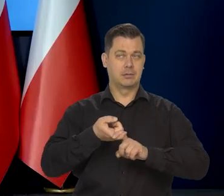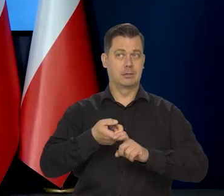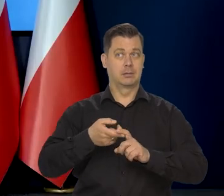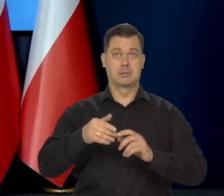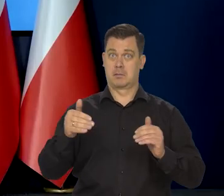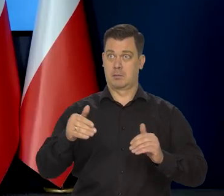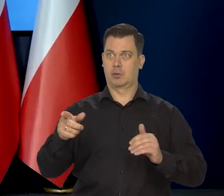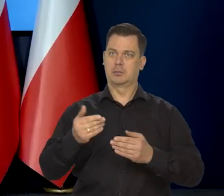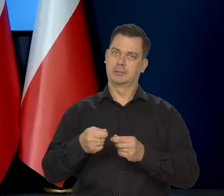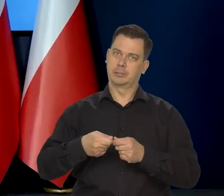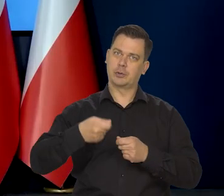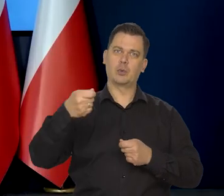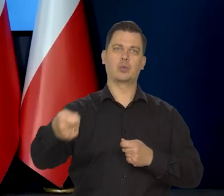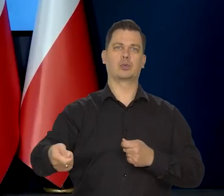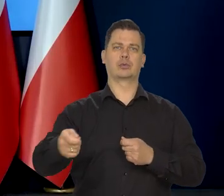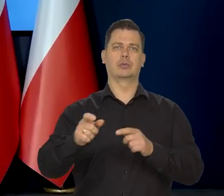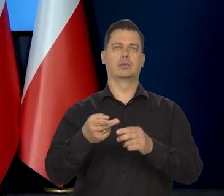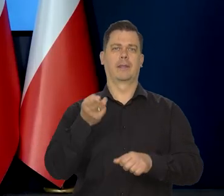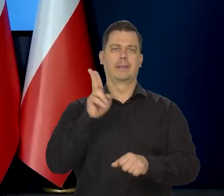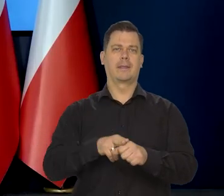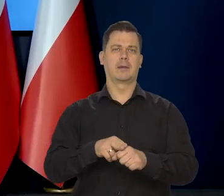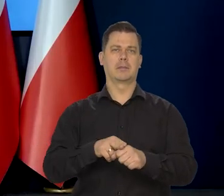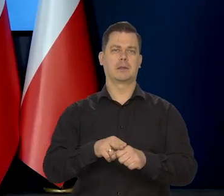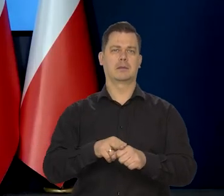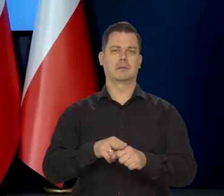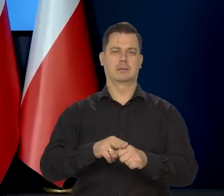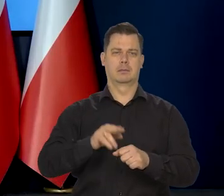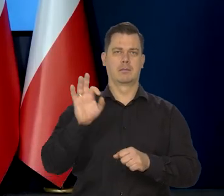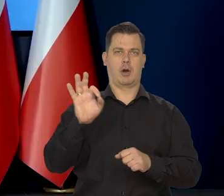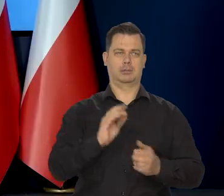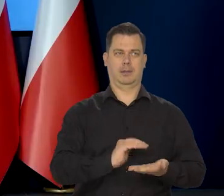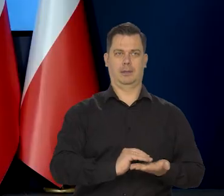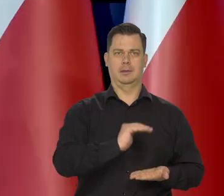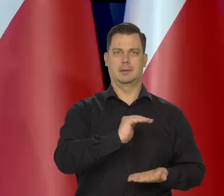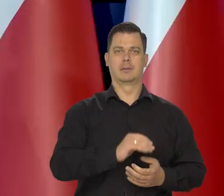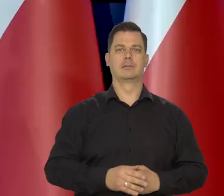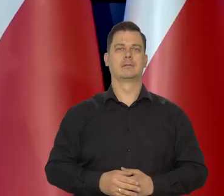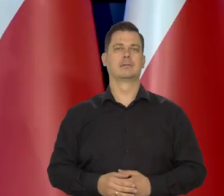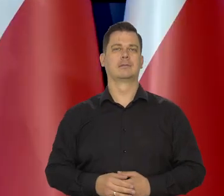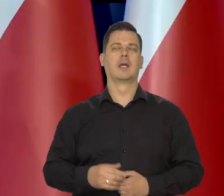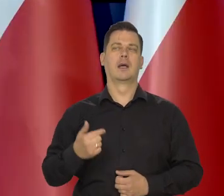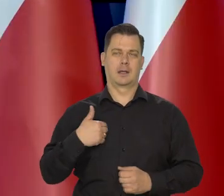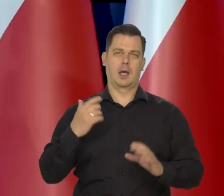na przykład na wydłużenie okresu obecnych stóp procentowych. Bardzo szanuję zdanie Pana premiera.